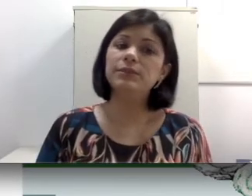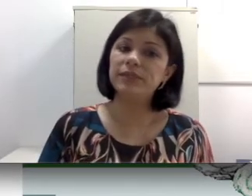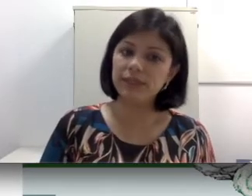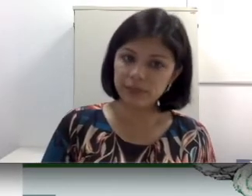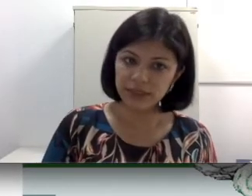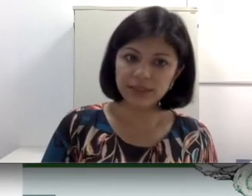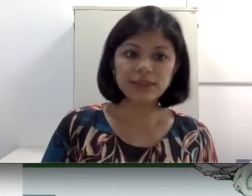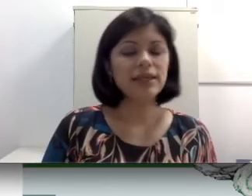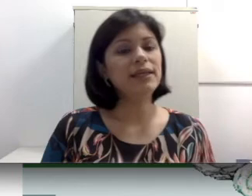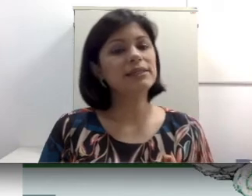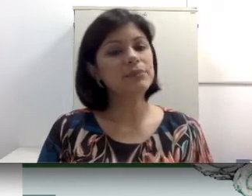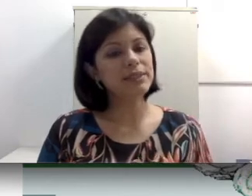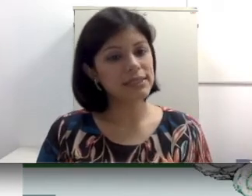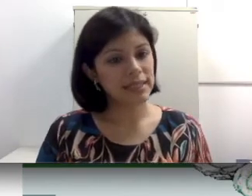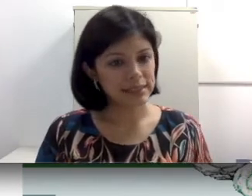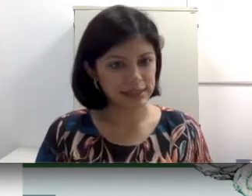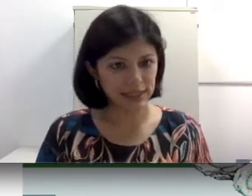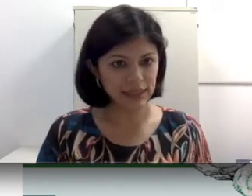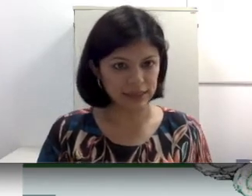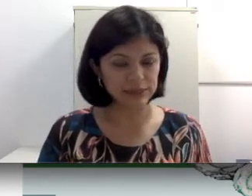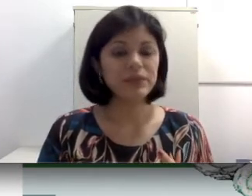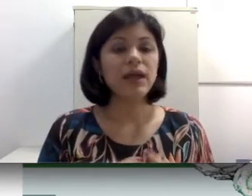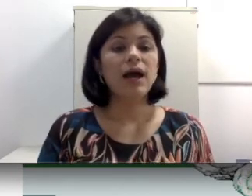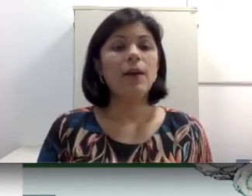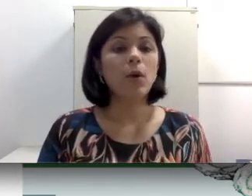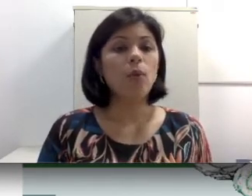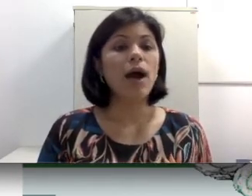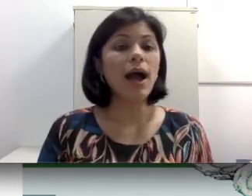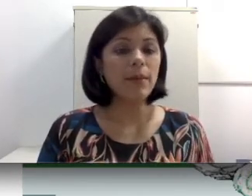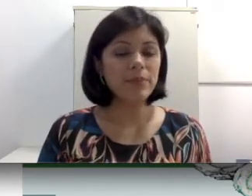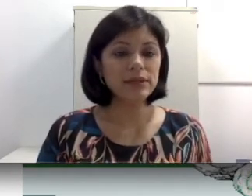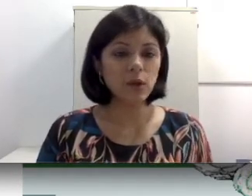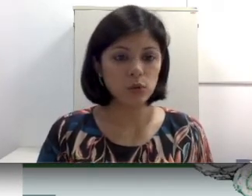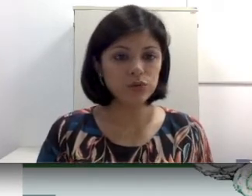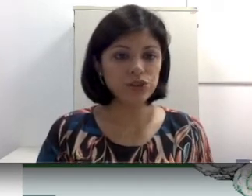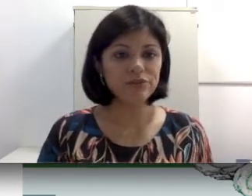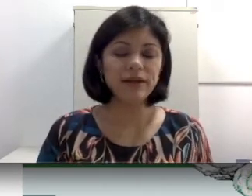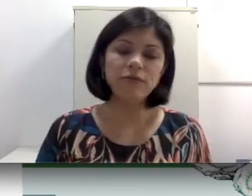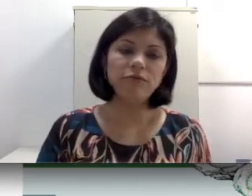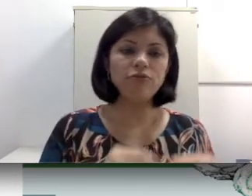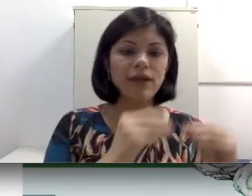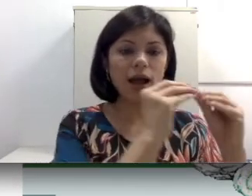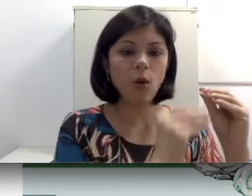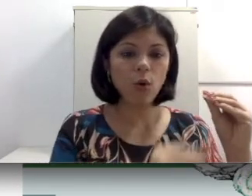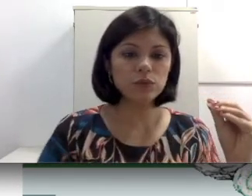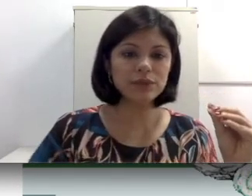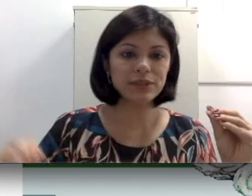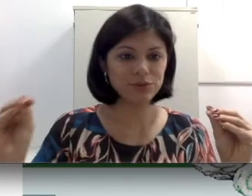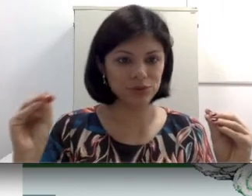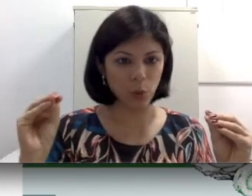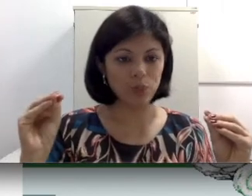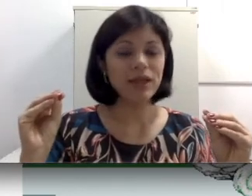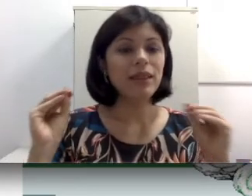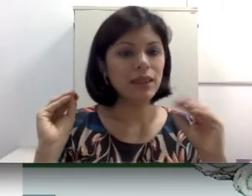perdas mistas e as pernas centrais. A perda condutiva envolve a condução do som. Lembra